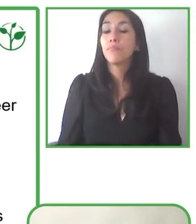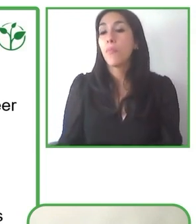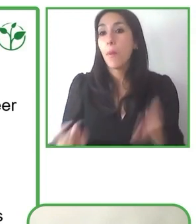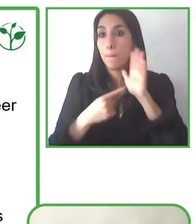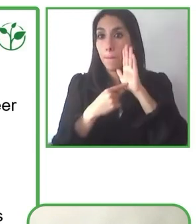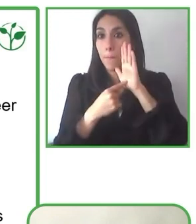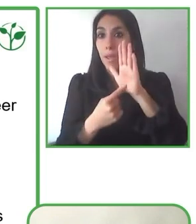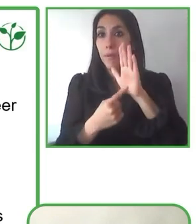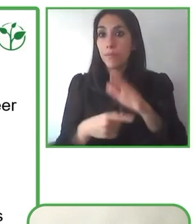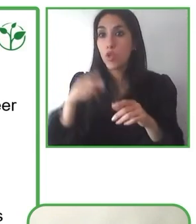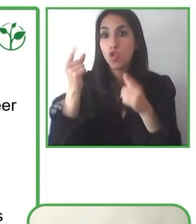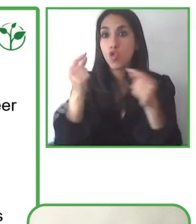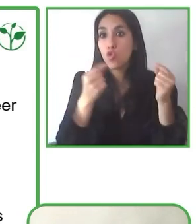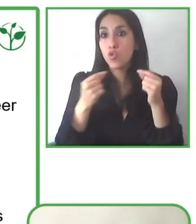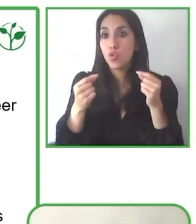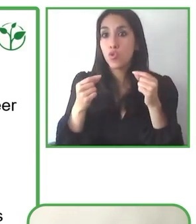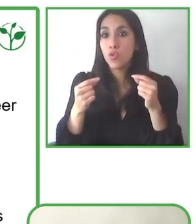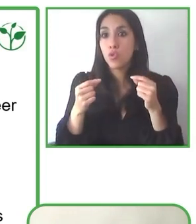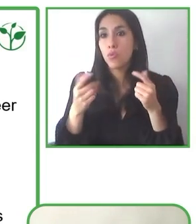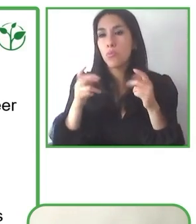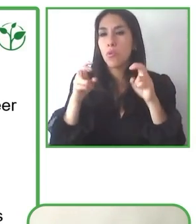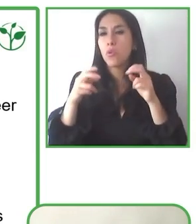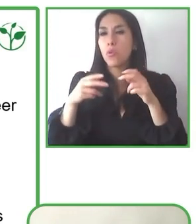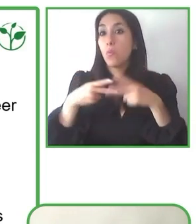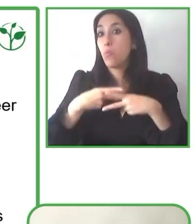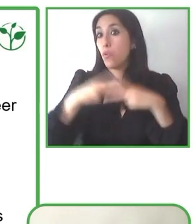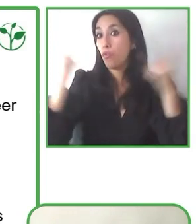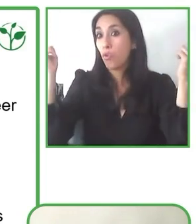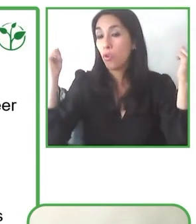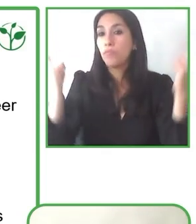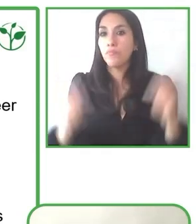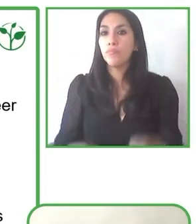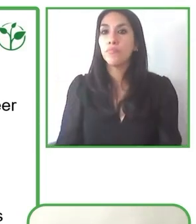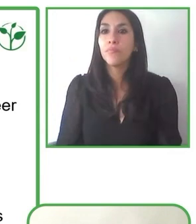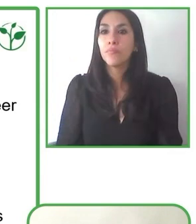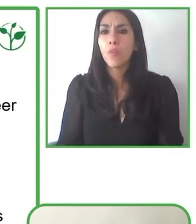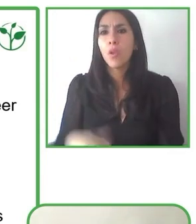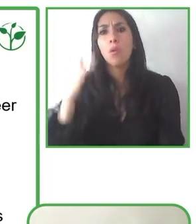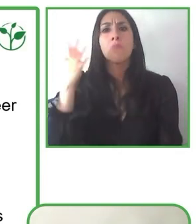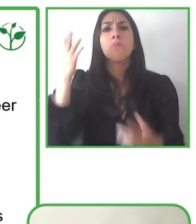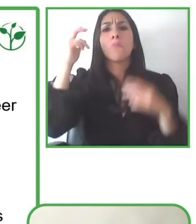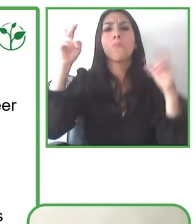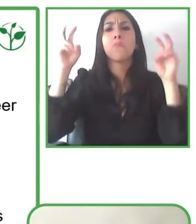través de las alianzas, le hace bien tanto a las organizaciones como también a la